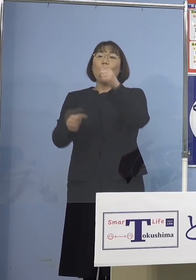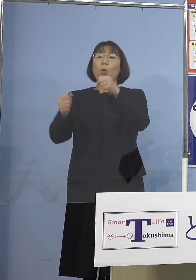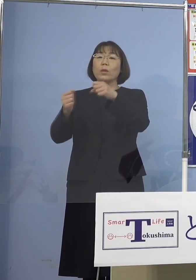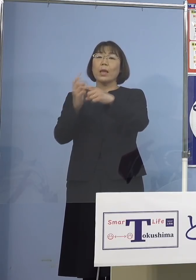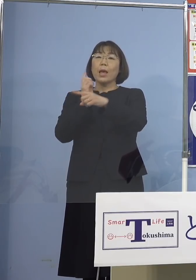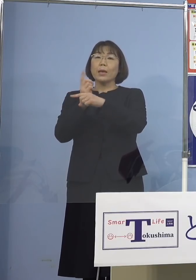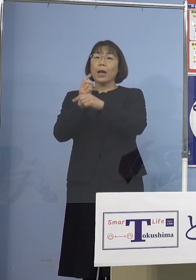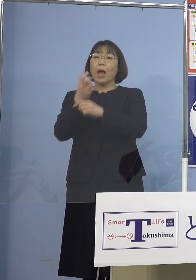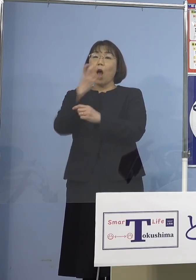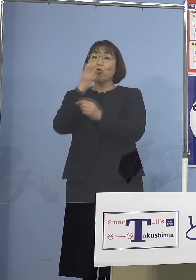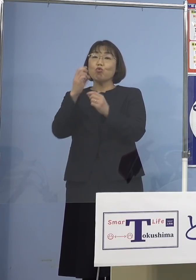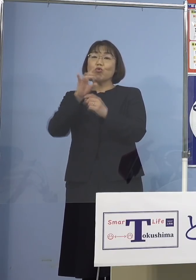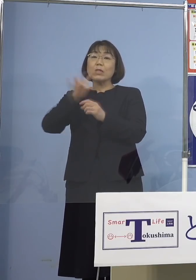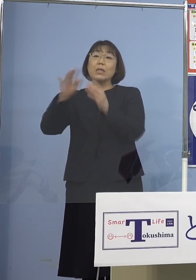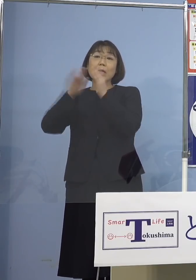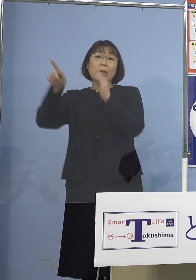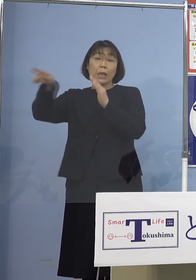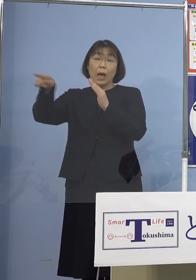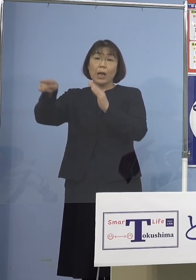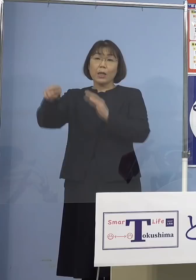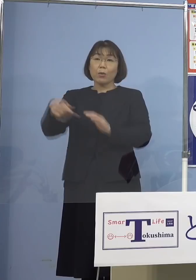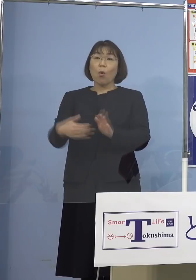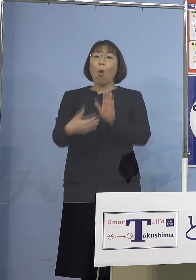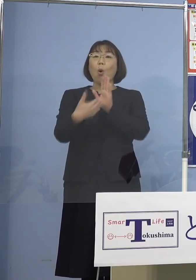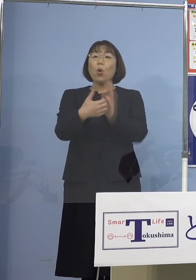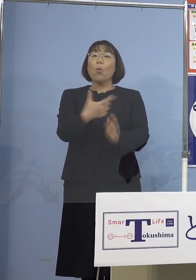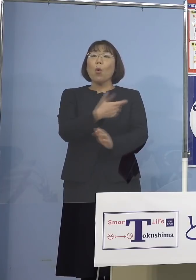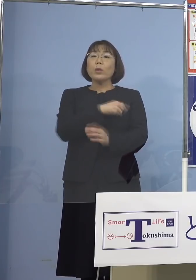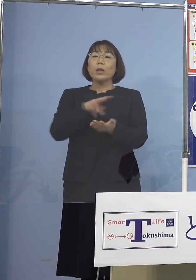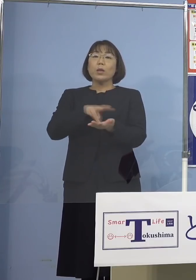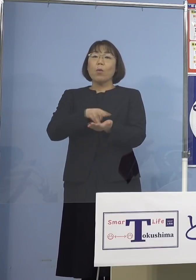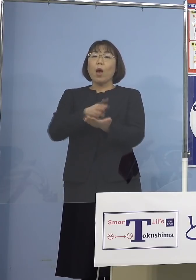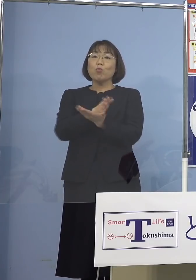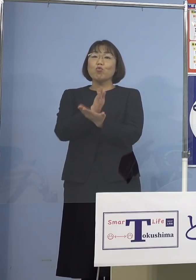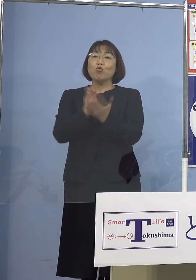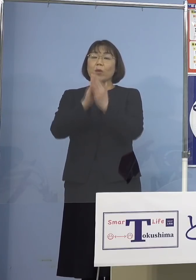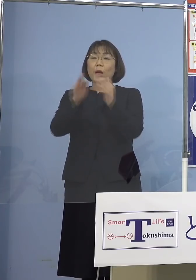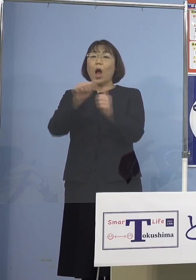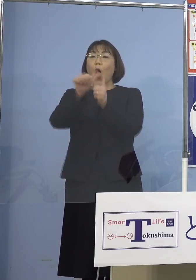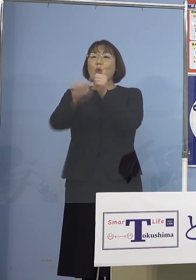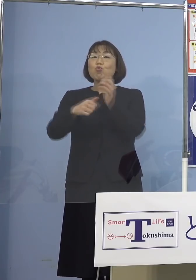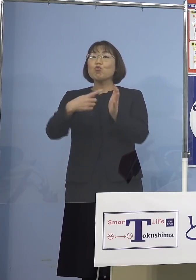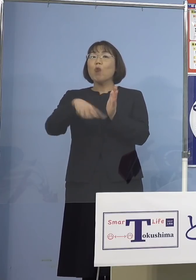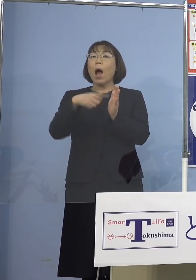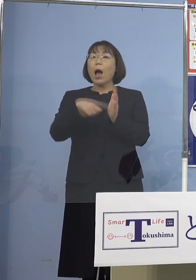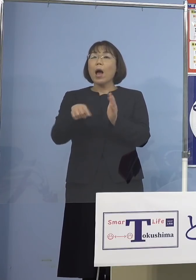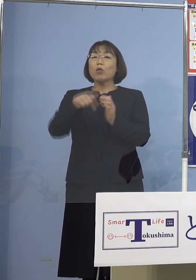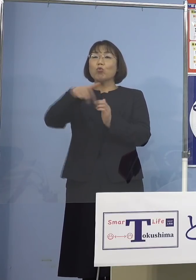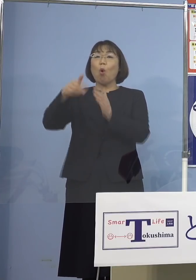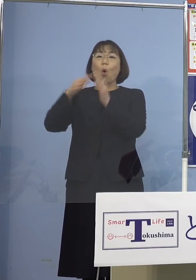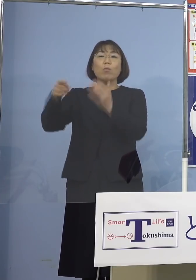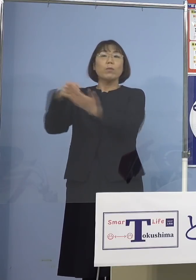こちらの予防接種ワクチン分科会 副反応部会の方で示された